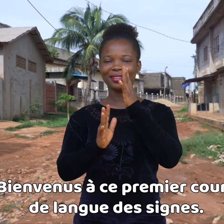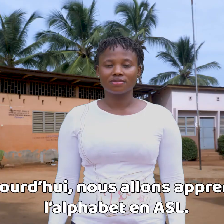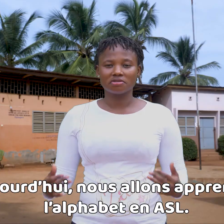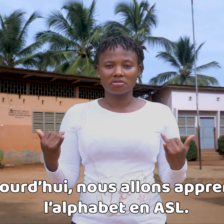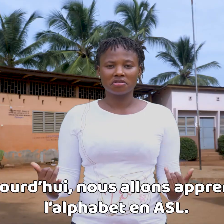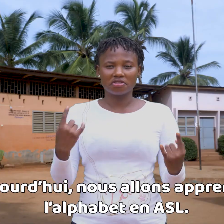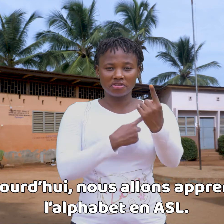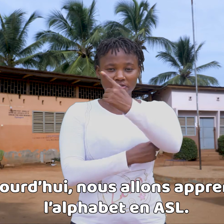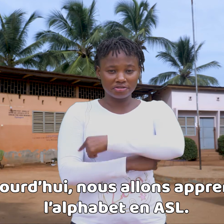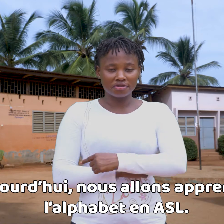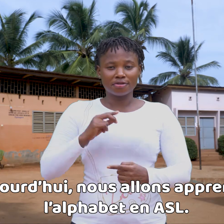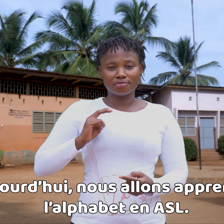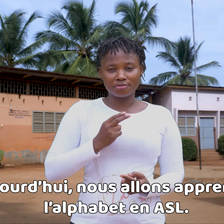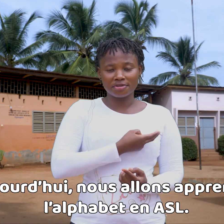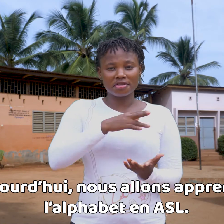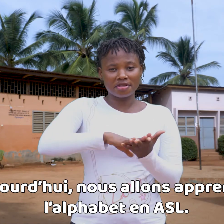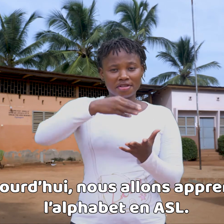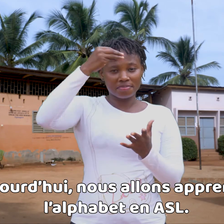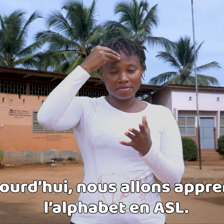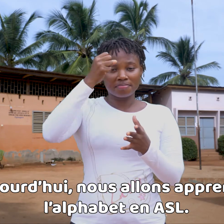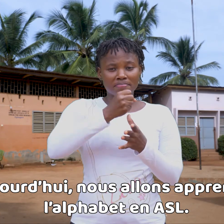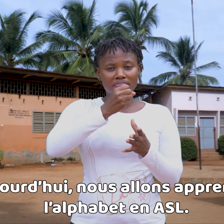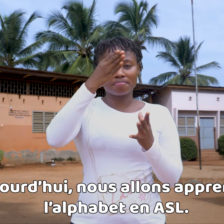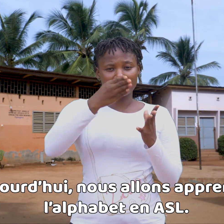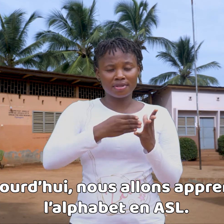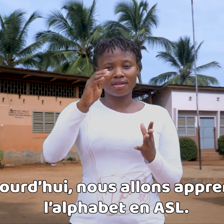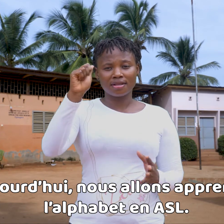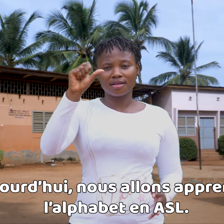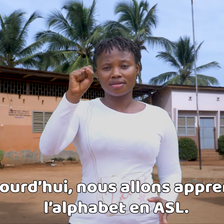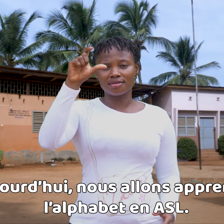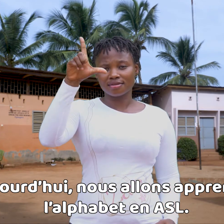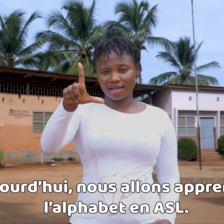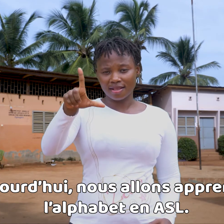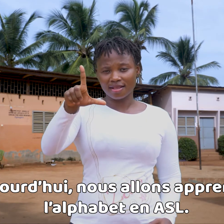Hoy, vamos a aprender el alfabeto en ASL.